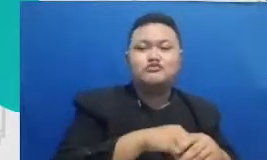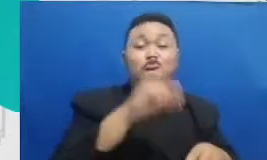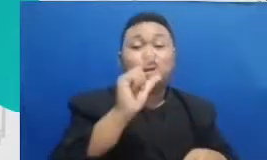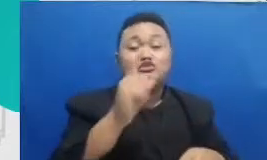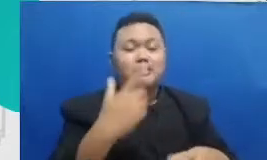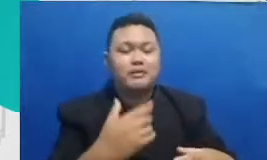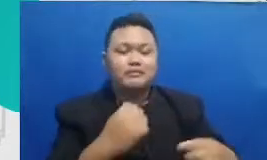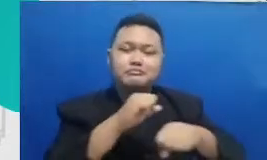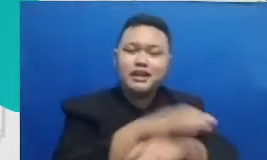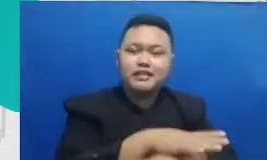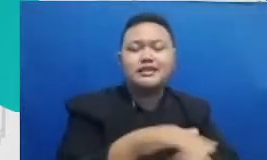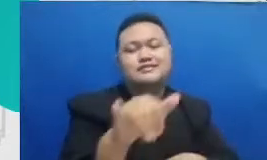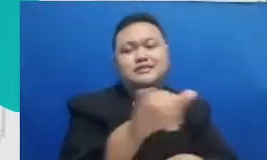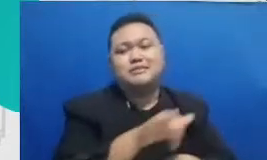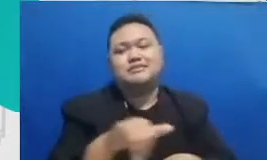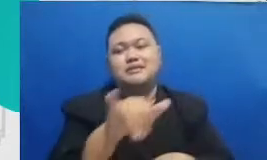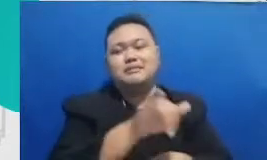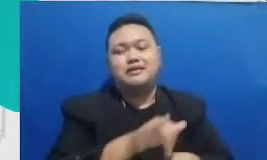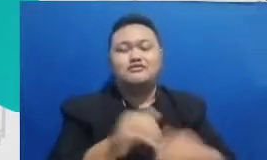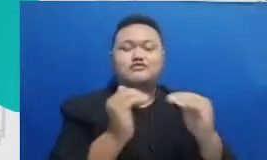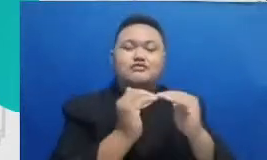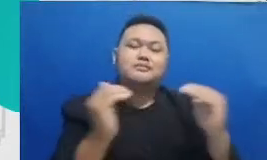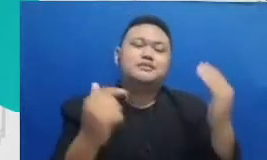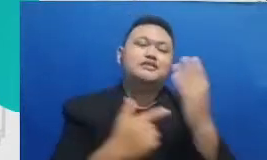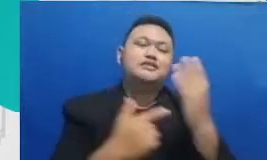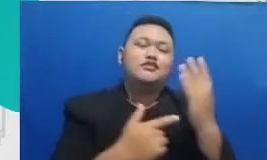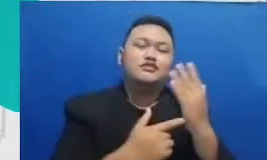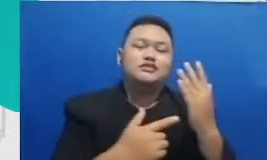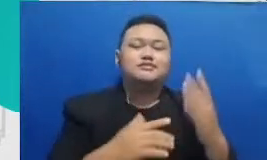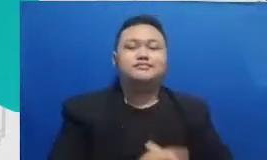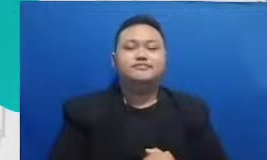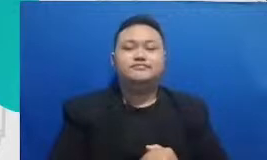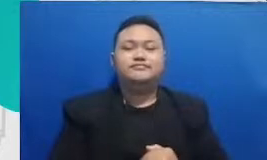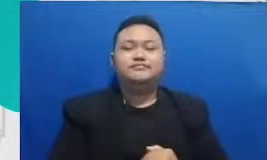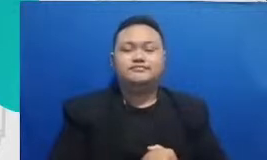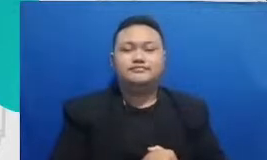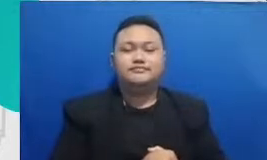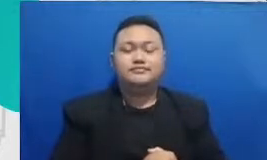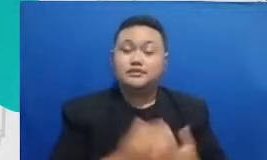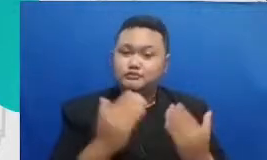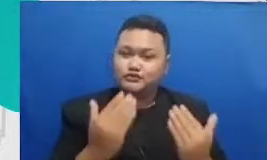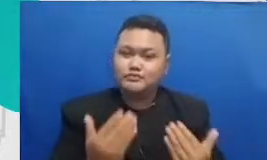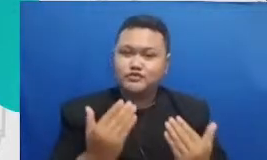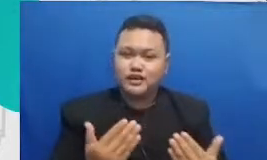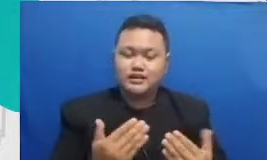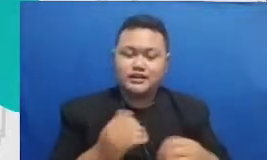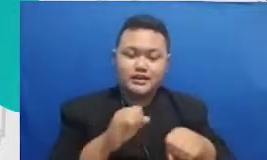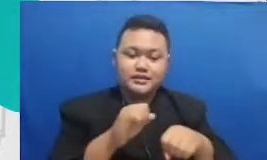teknologi bersama Bapak Dedi Bu mudah-mudahan dari implementasi yang konsisten tersebut dan terlihat